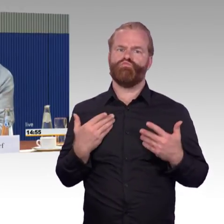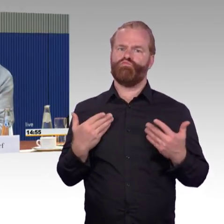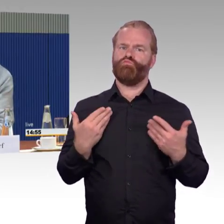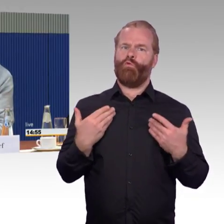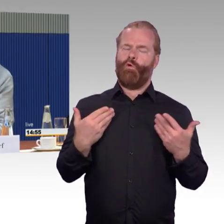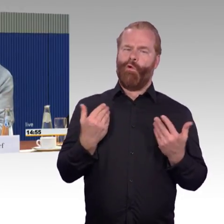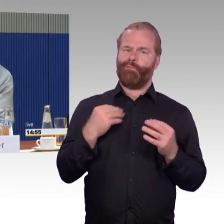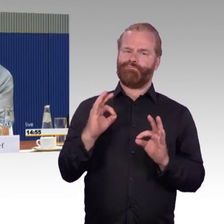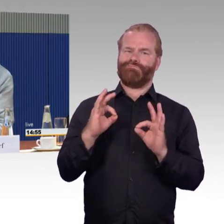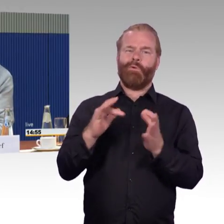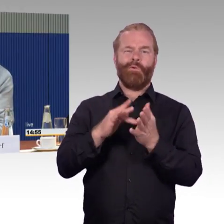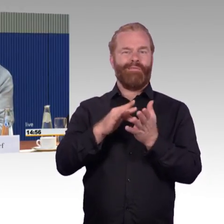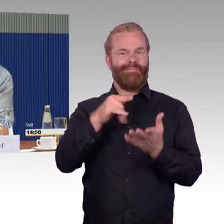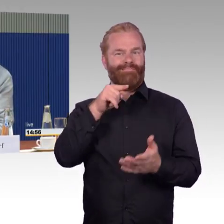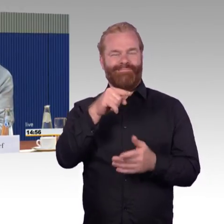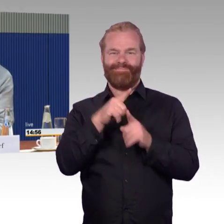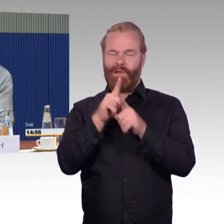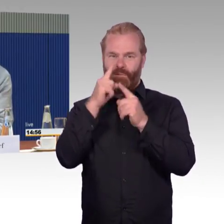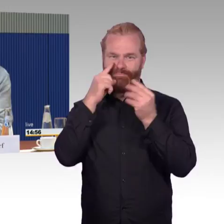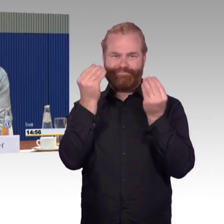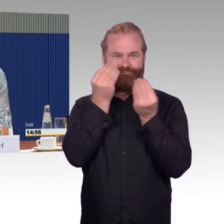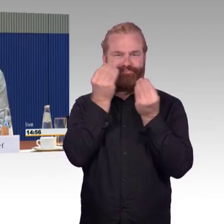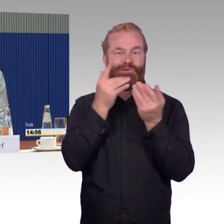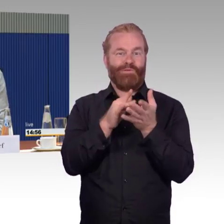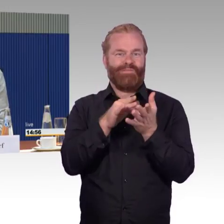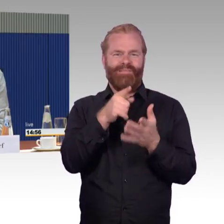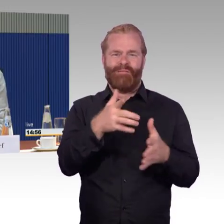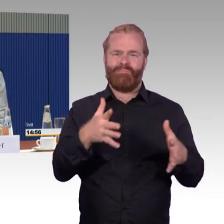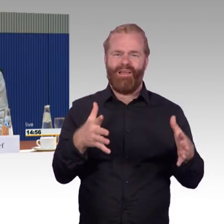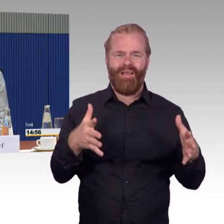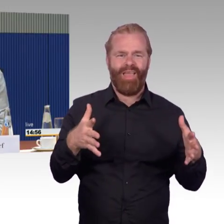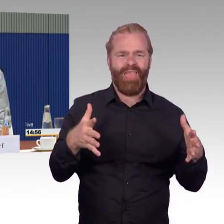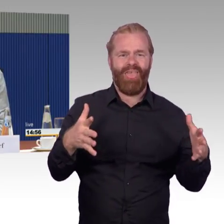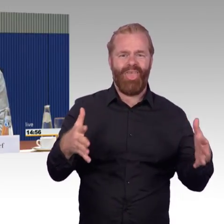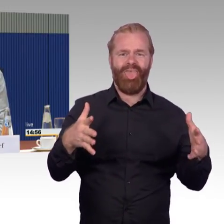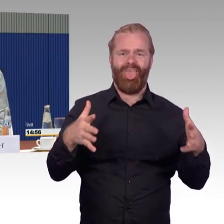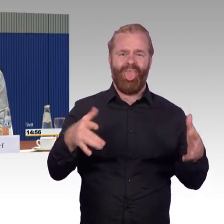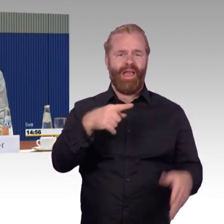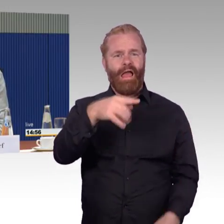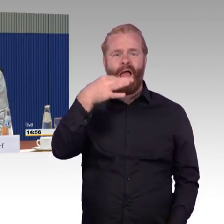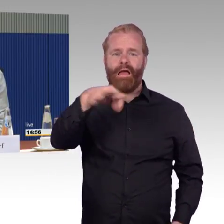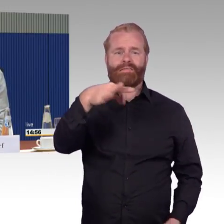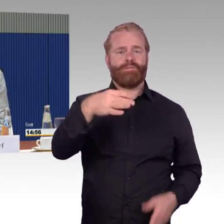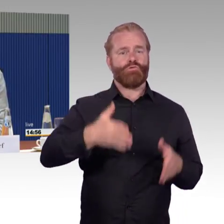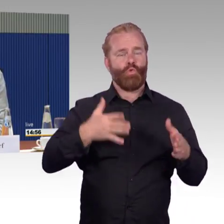das ist auf Seite 18 der gesamten Stellungnahmen, schon darauf hingewiesen, auf ein Szenario hingewiesen, vor dem ich Angst hätte,